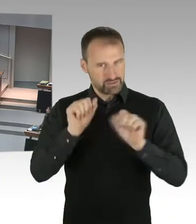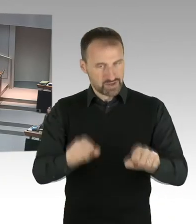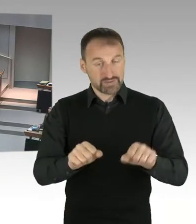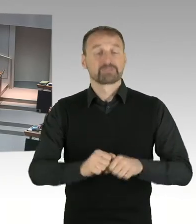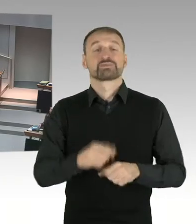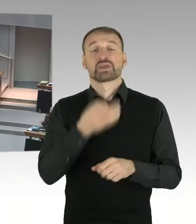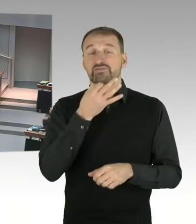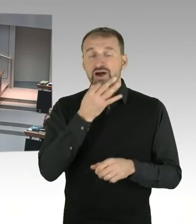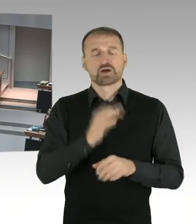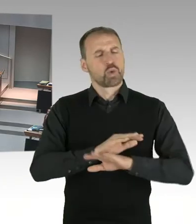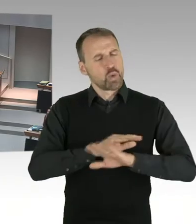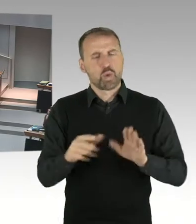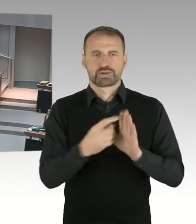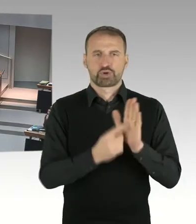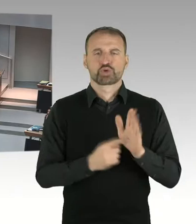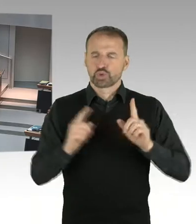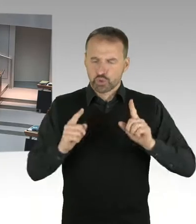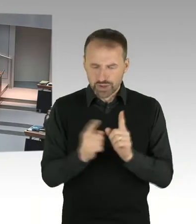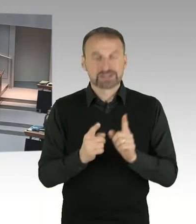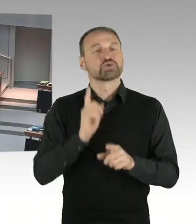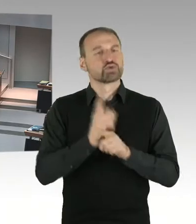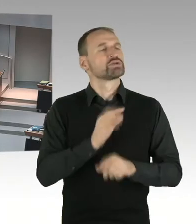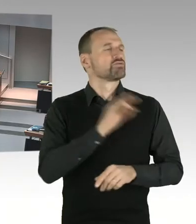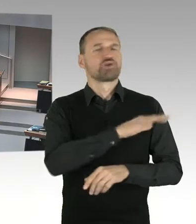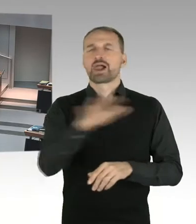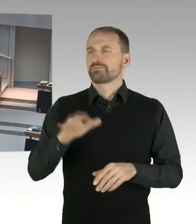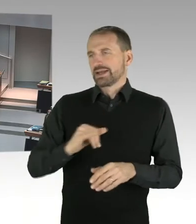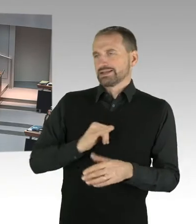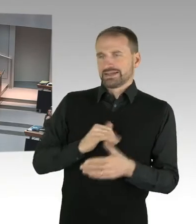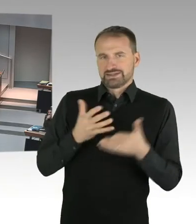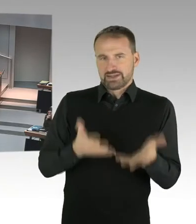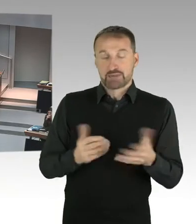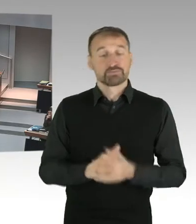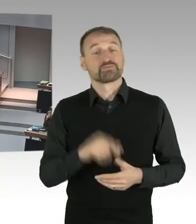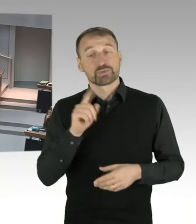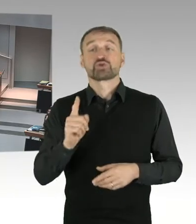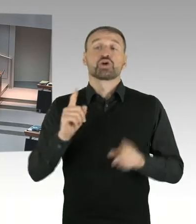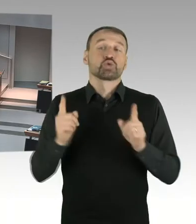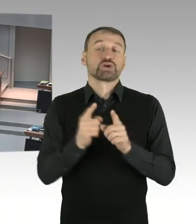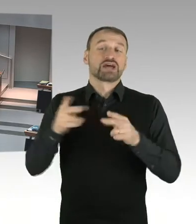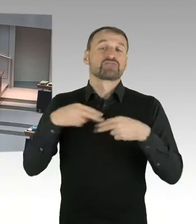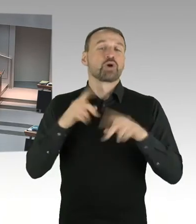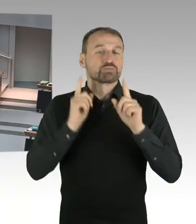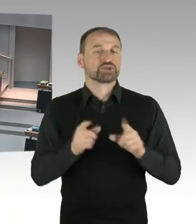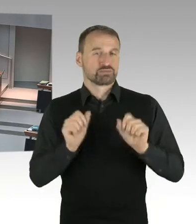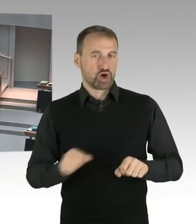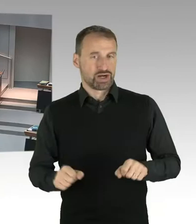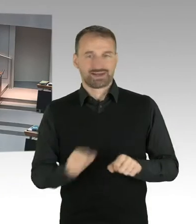Sie dürfen nicht in Unterfragen gegliedert sein. Ansonsten werde ich die Fragen zurückweisen. Zuerst erfolgen die Wortmeldung nach Stärke der Fraktionen,